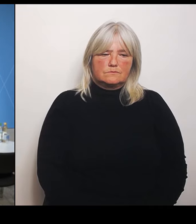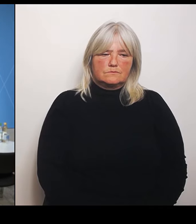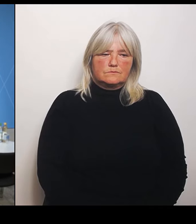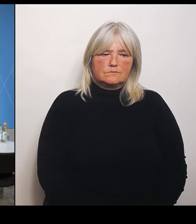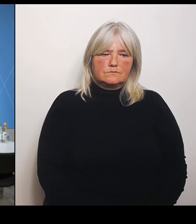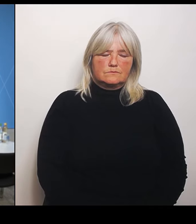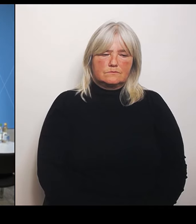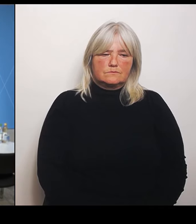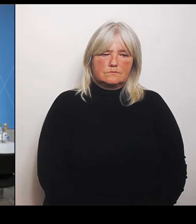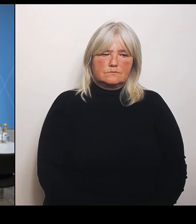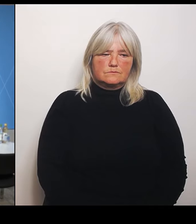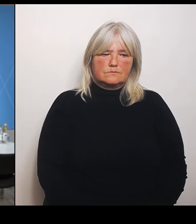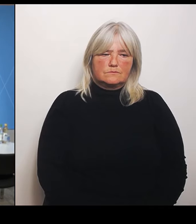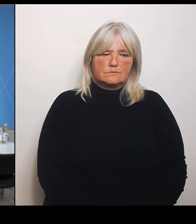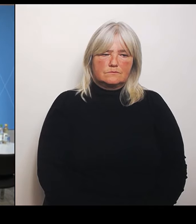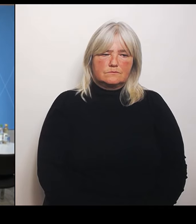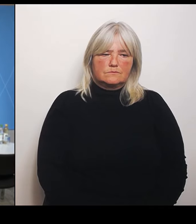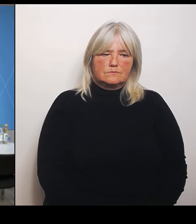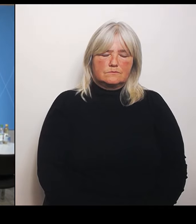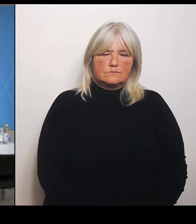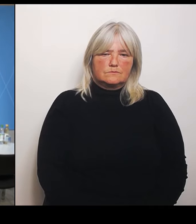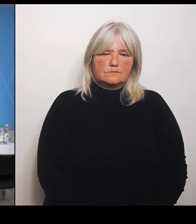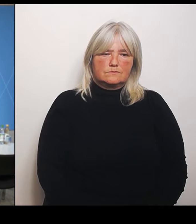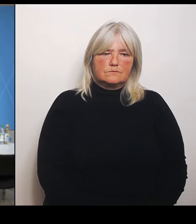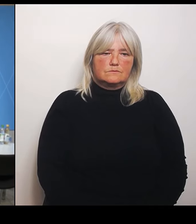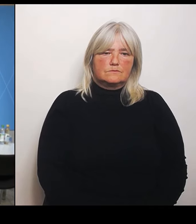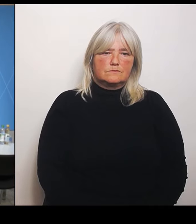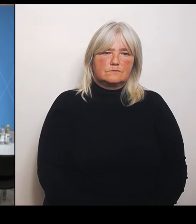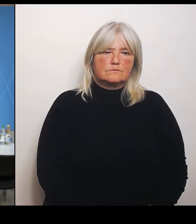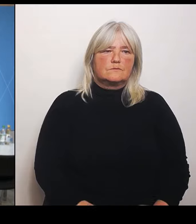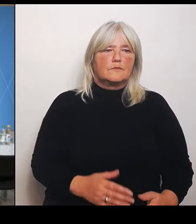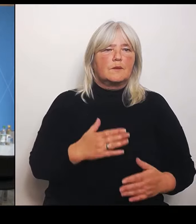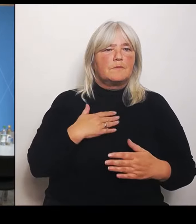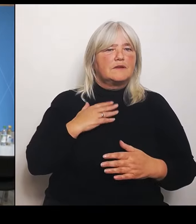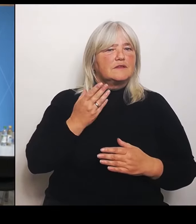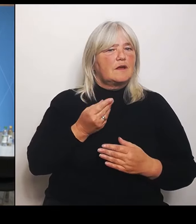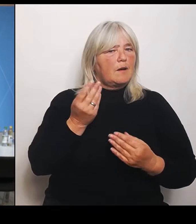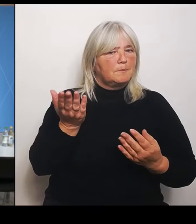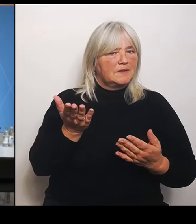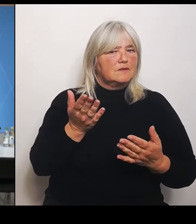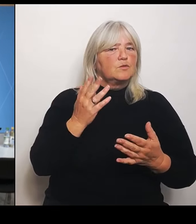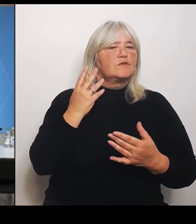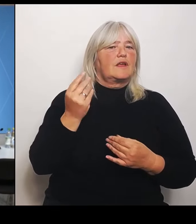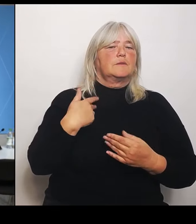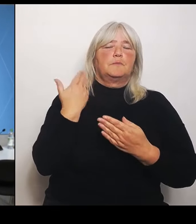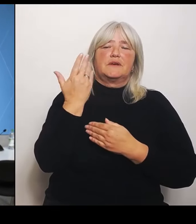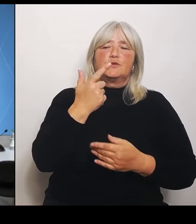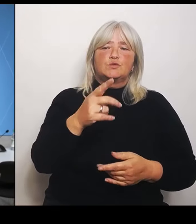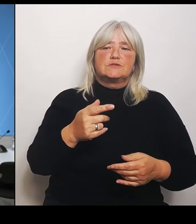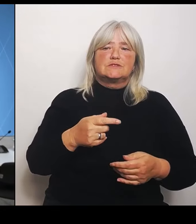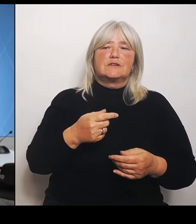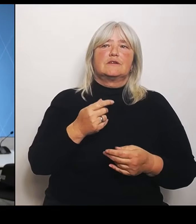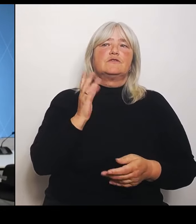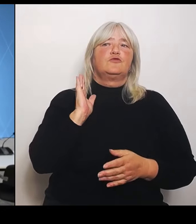Meine Damen und Herren, ich begrüße Sie herzlich zur Pressekonferenz nach der Ministerratssitzung ist Informieren Sie der Leiter der Staatskanzlei. Herr Staatsminister Dr. Florian